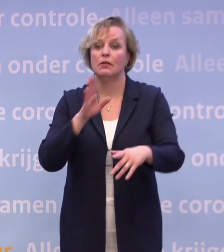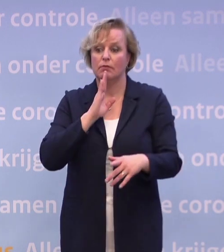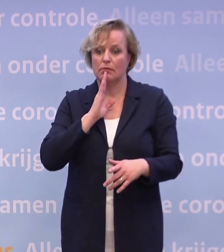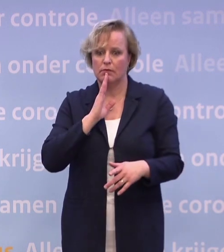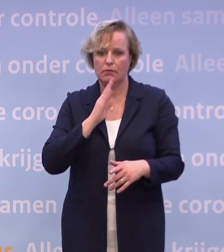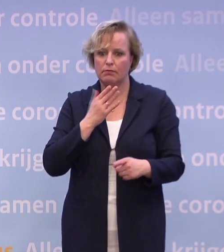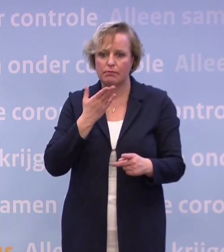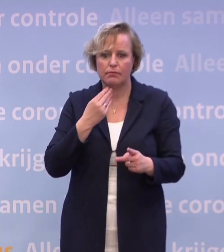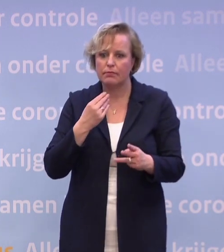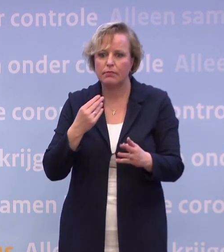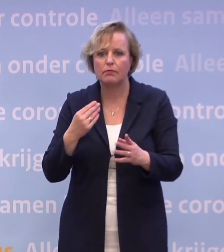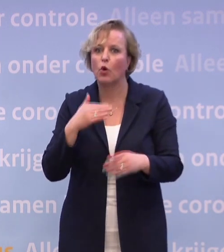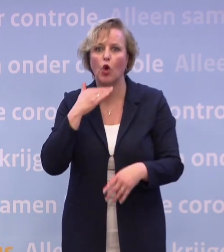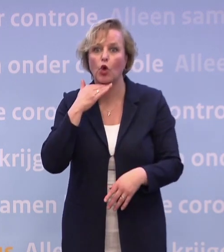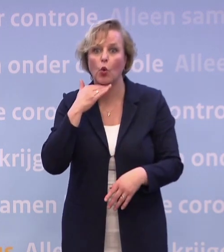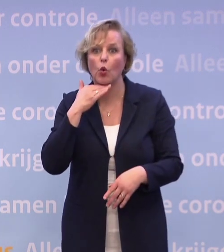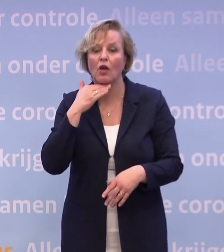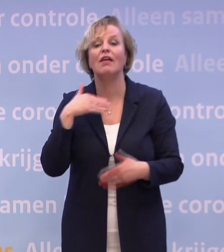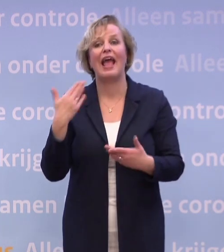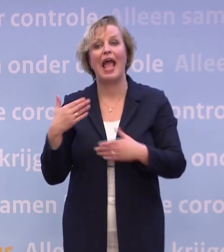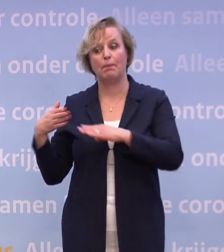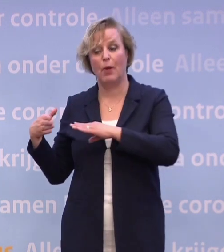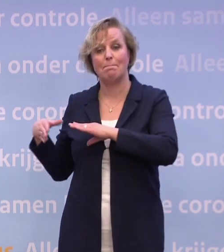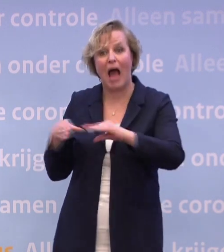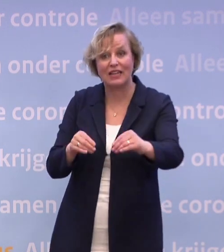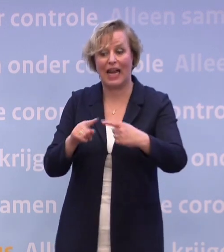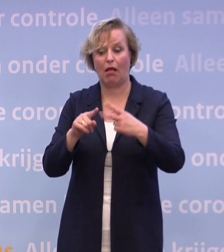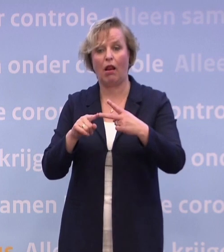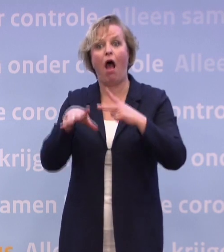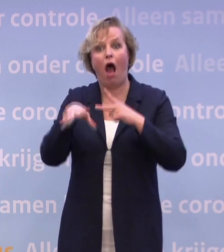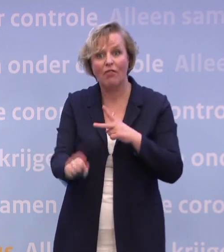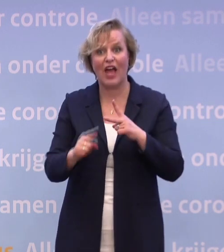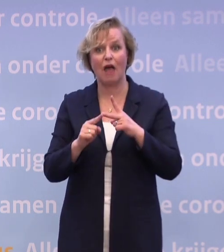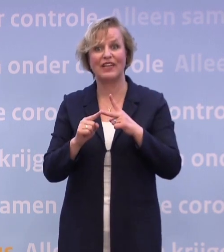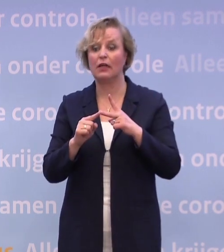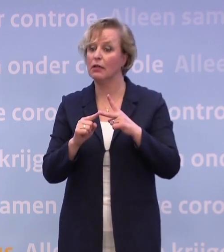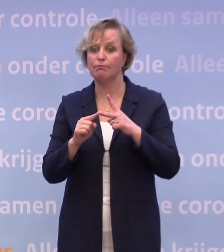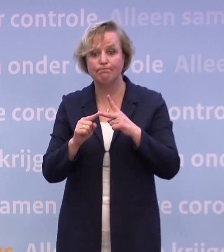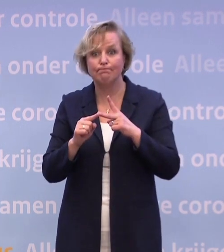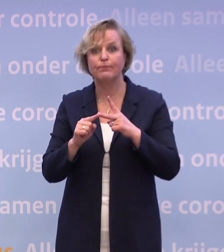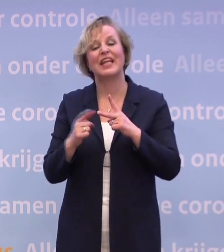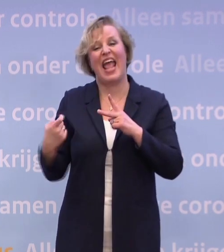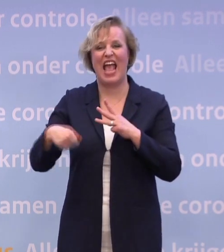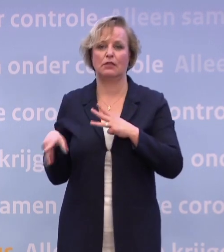...heb je handhaving, je hebt maatregelen. Dan kun je eventueel overgaan tot extra maatregelen. Ook weer in het belang van de volksgezondheid.